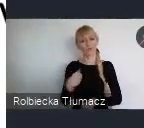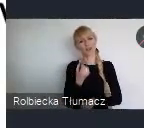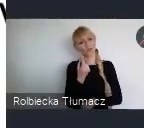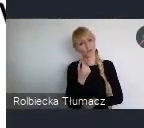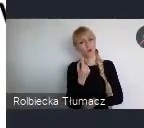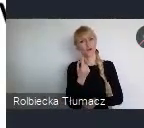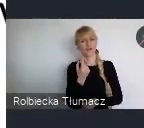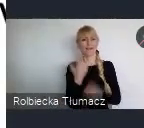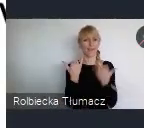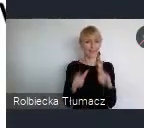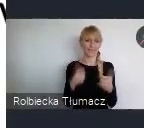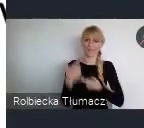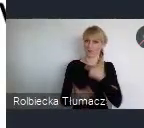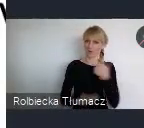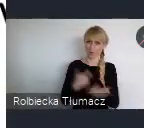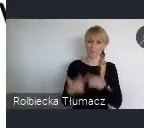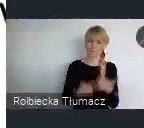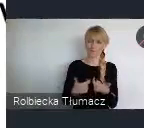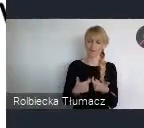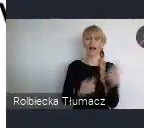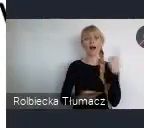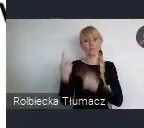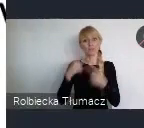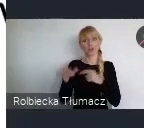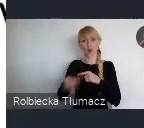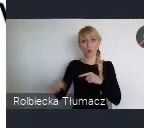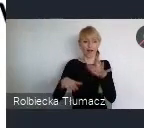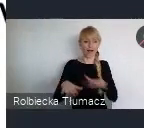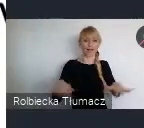Natomiast uważam, że właśnie ta lokalność i ta decyzyjność na szczeblu lokalnym